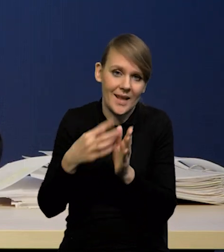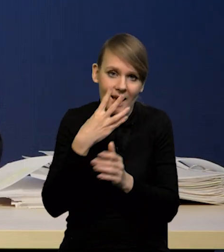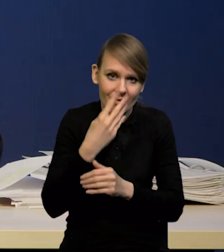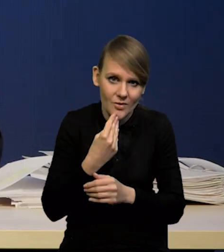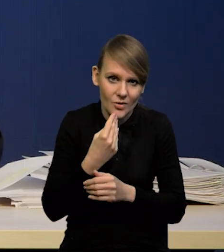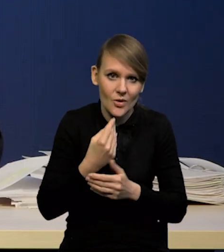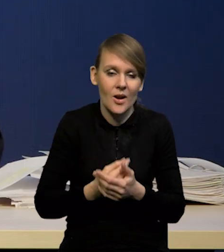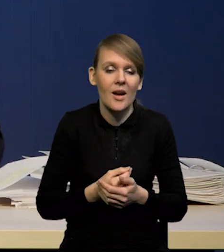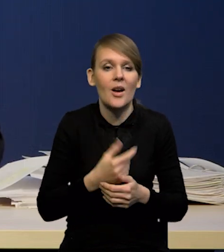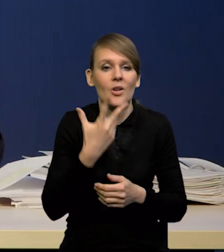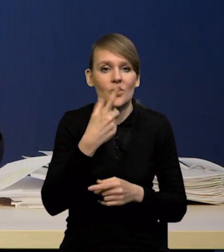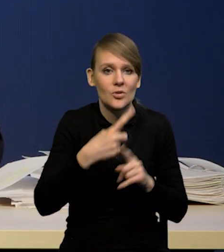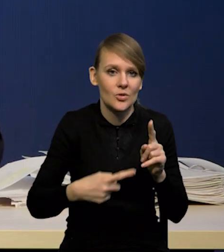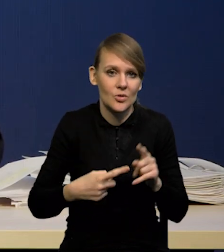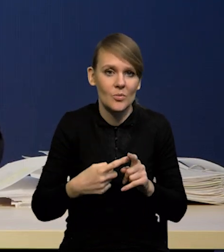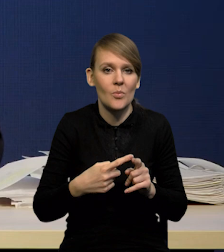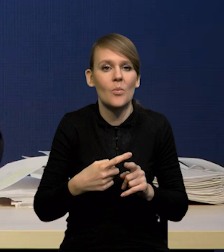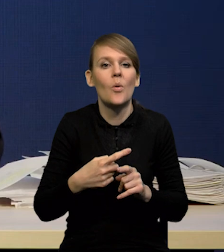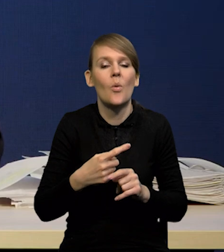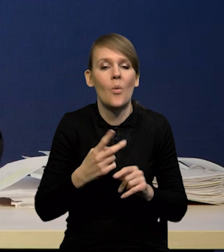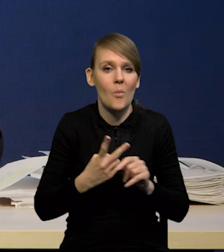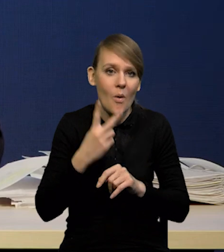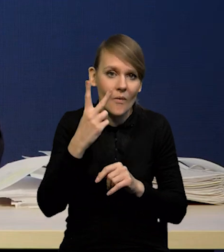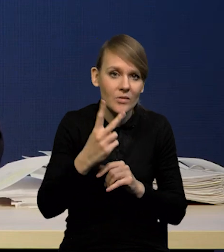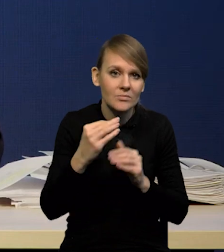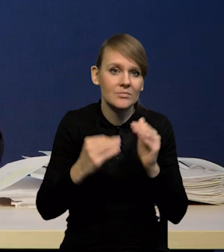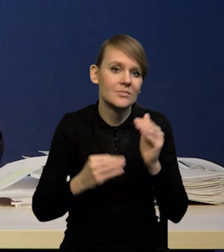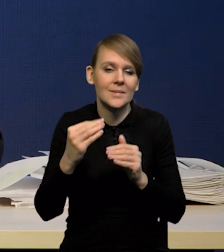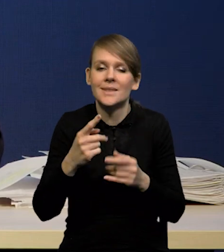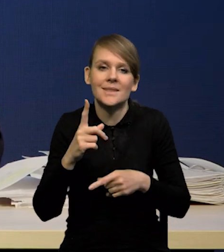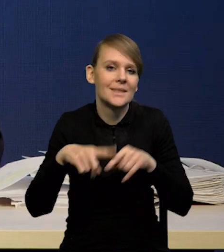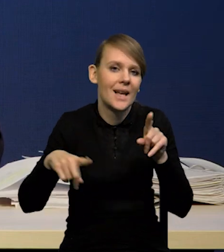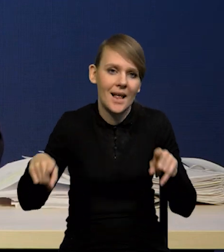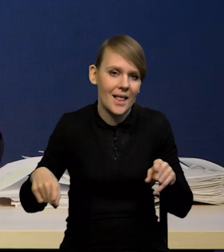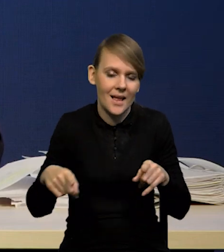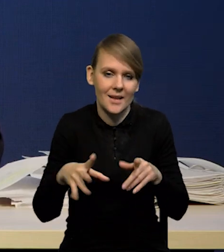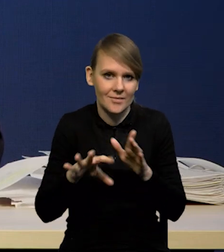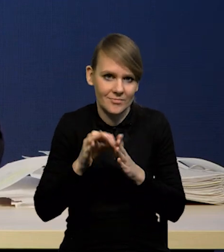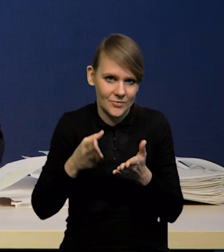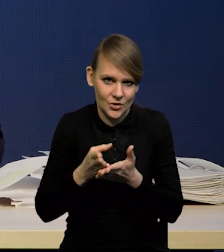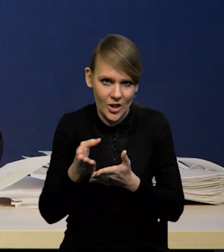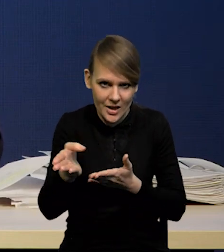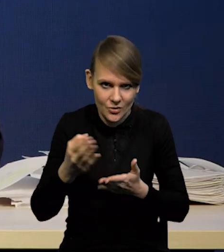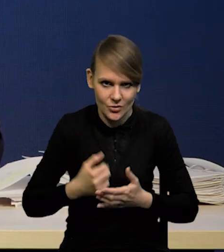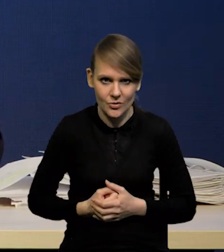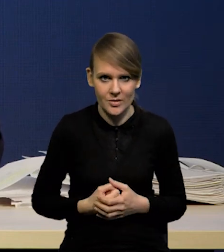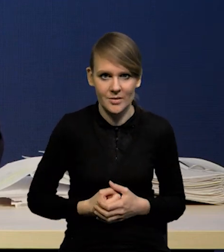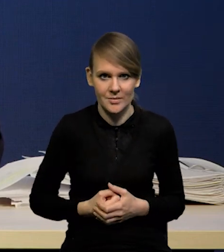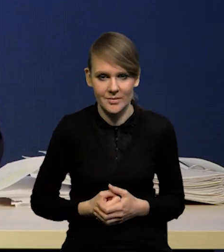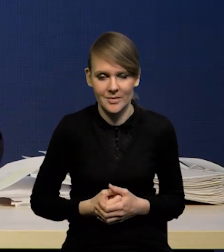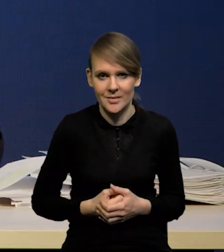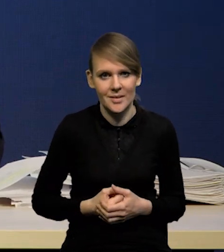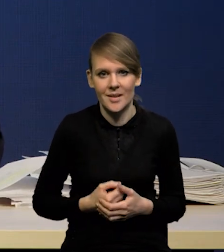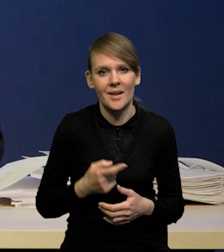Powyżej trzech i pół ceny czy nie powyżej, to zależy od tego, jaką ścieżkę weźmiemy. Takiego ćwiczenia nie prowadzimy,